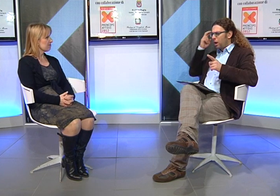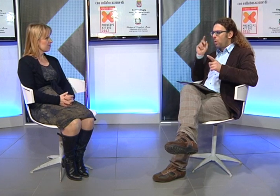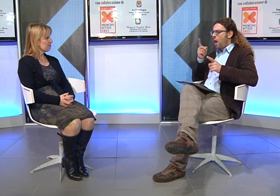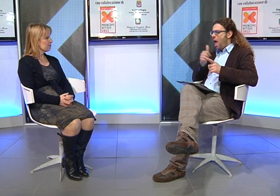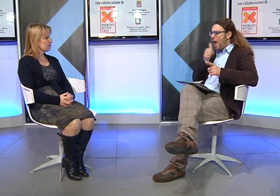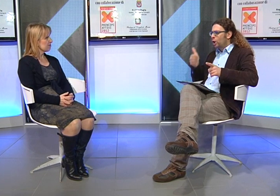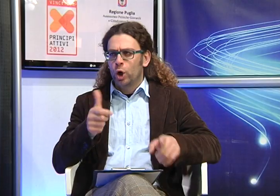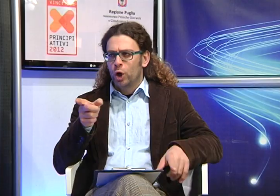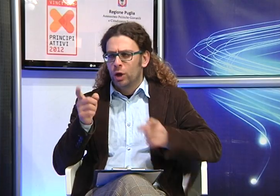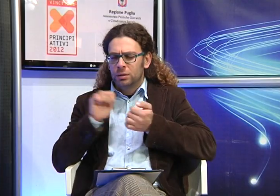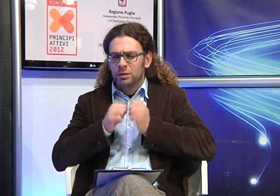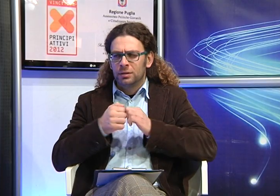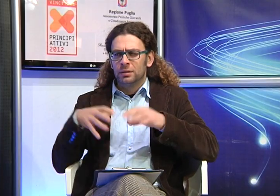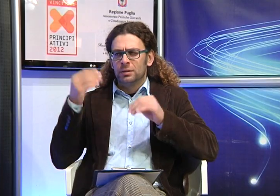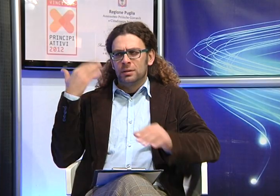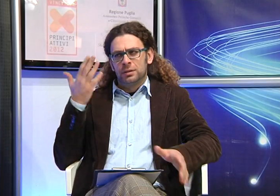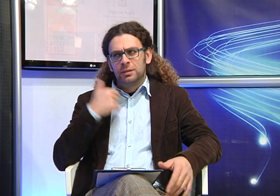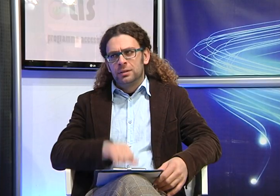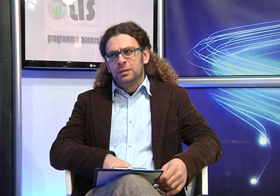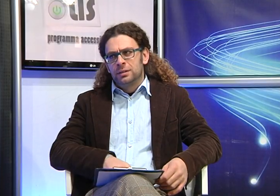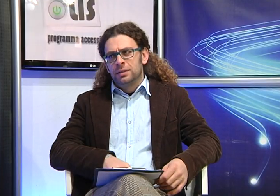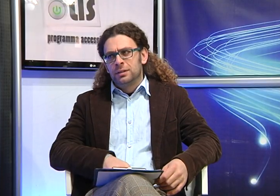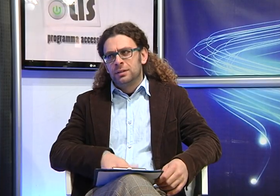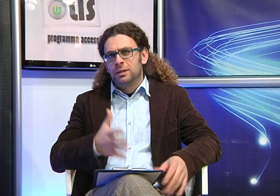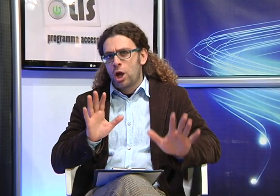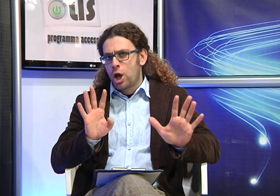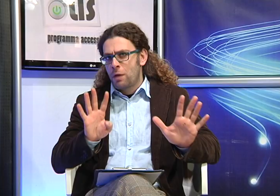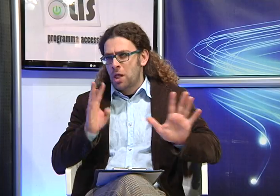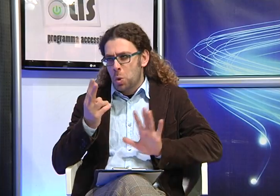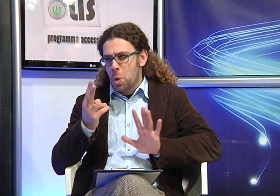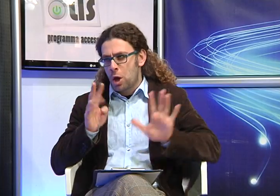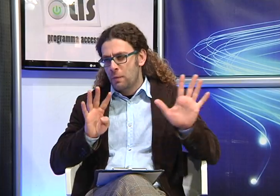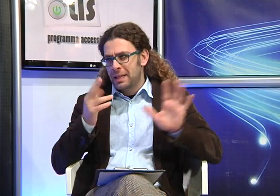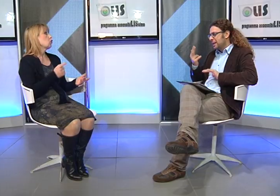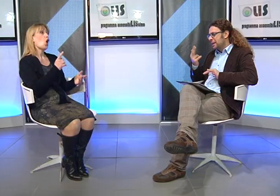Ricordi per caso che anno era quando avete iniziato questa battaglia?